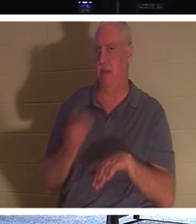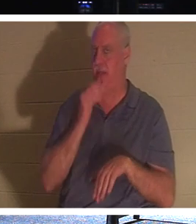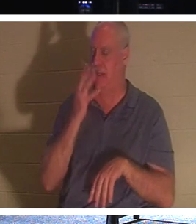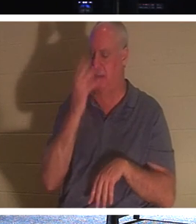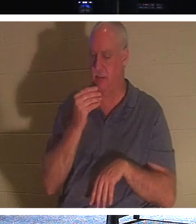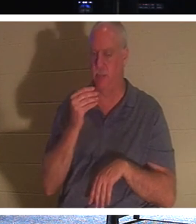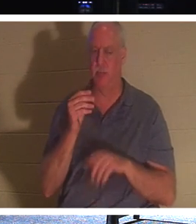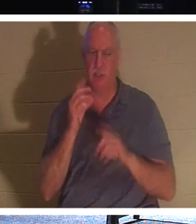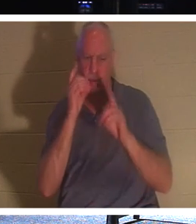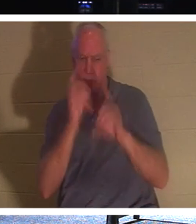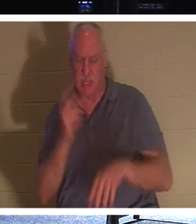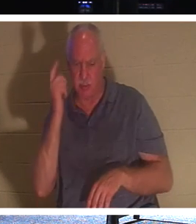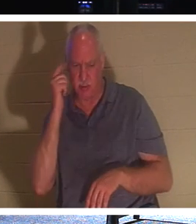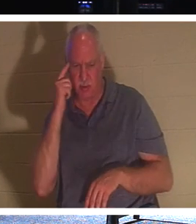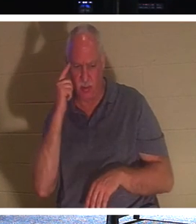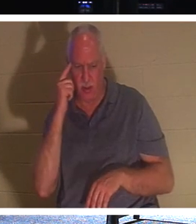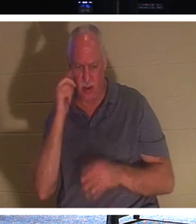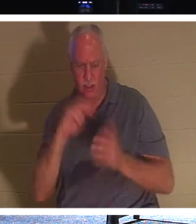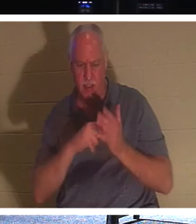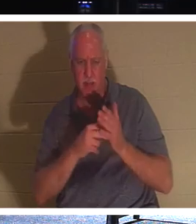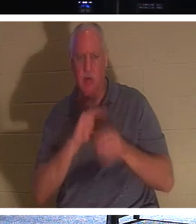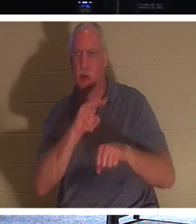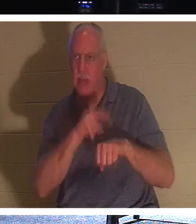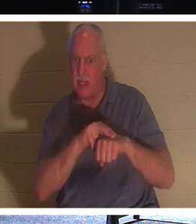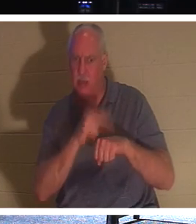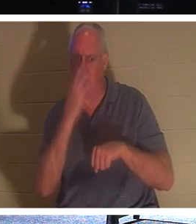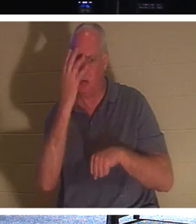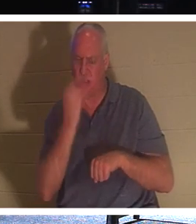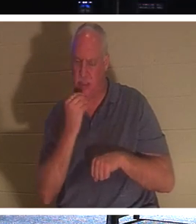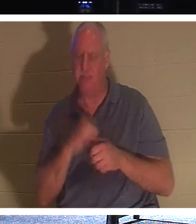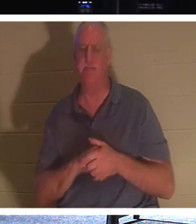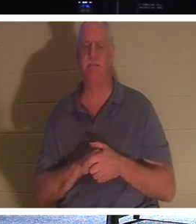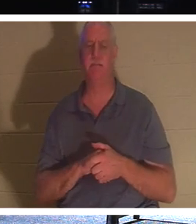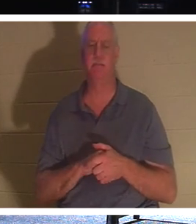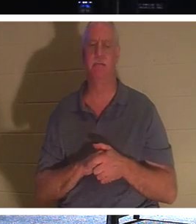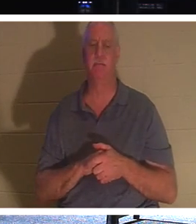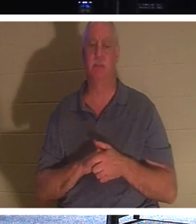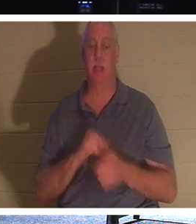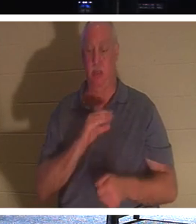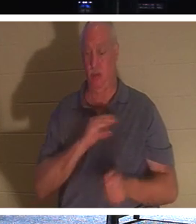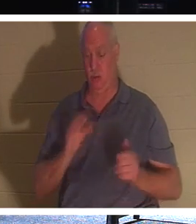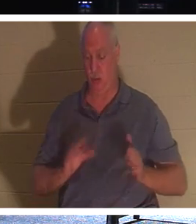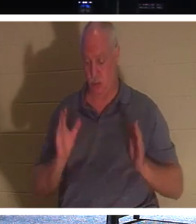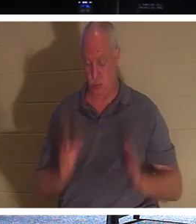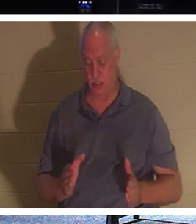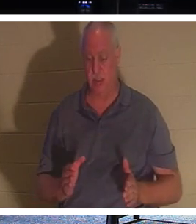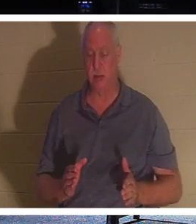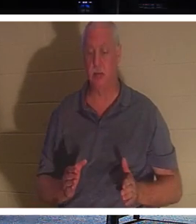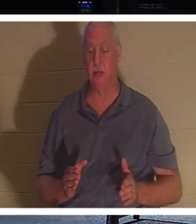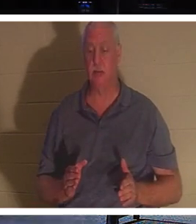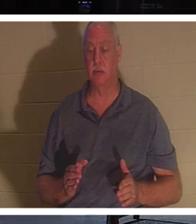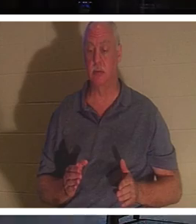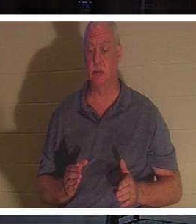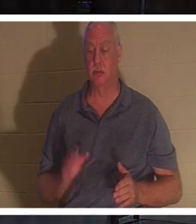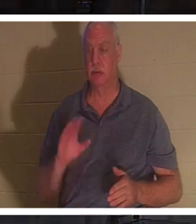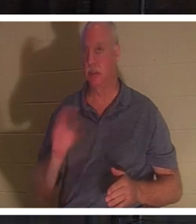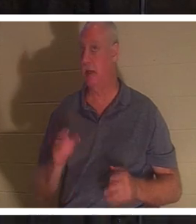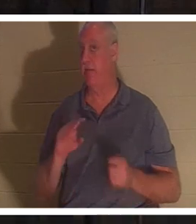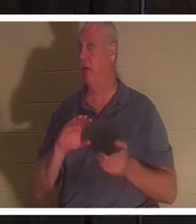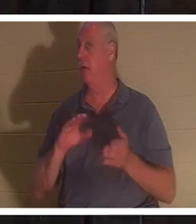Jünger dachten, er meinte damit den natürlichen Schlaf.“ Für einen Christen stirbt ein Christ nie, heißt es in der Bibel.